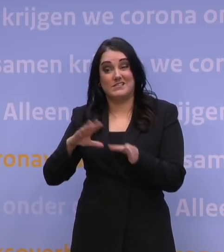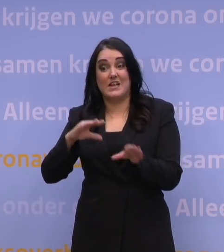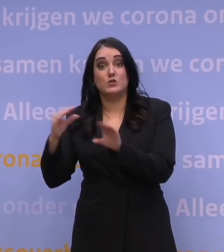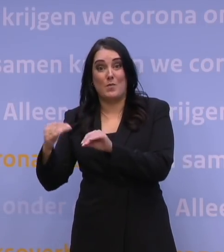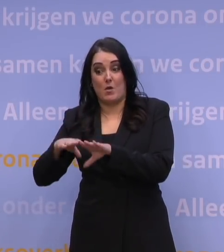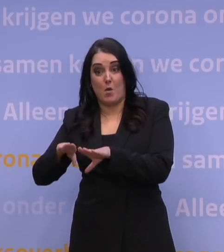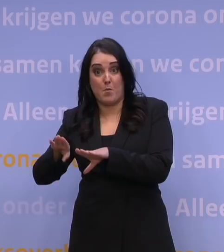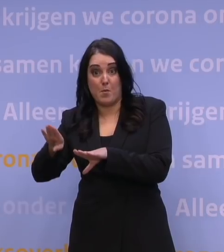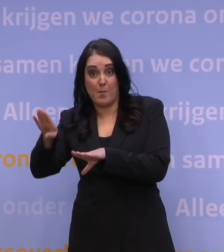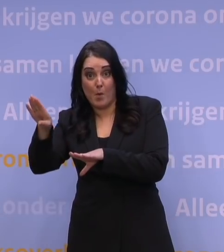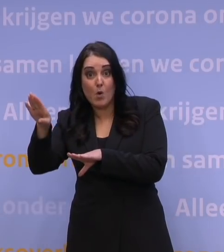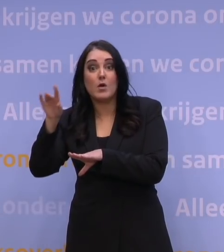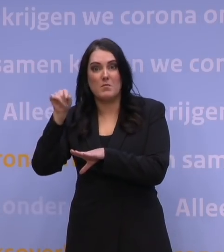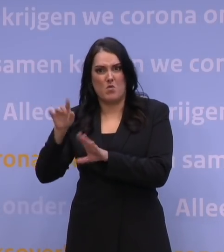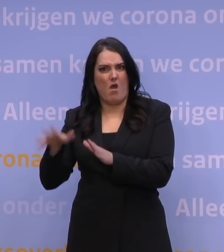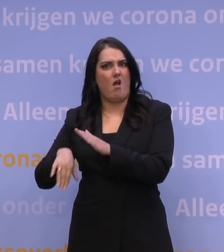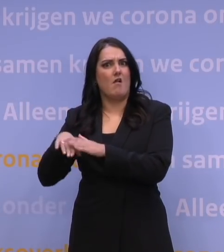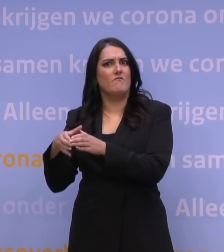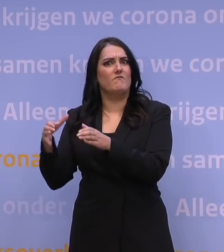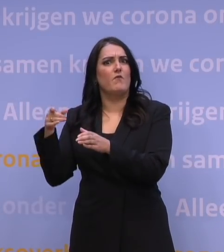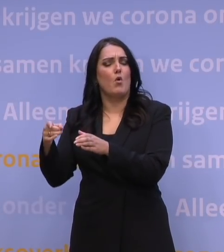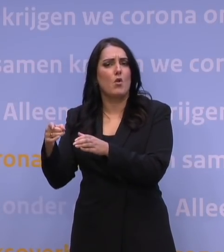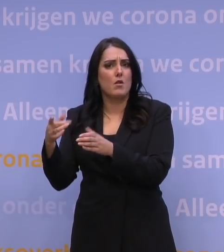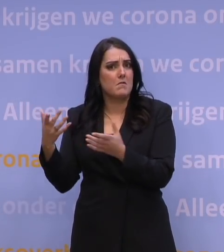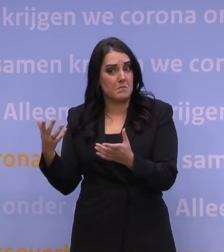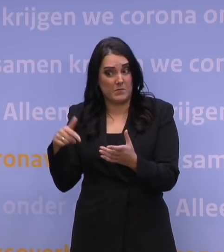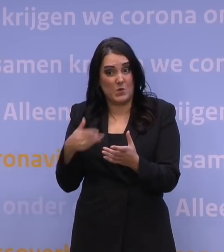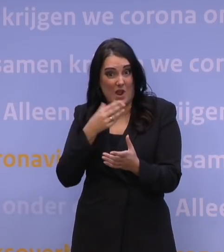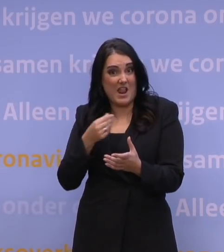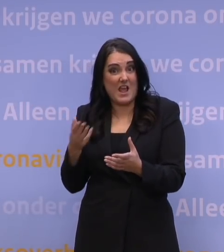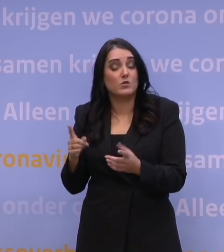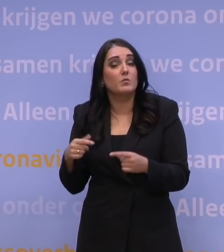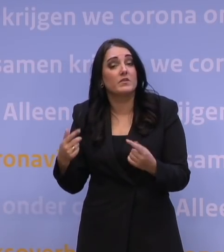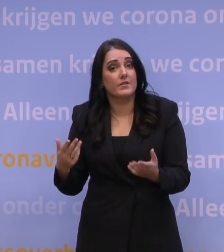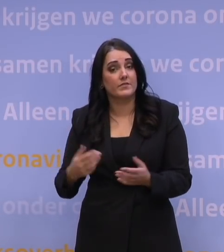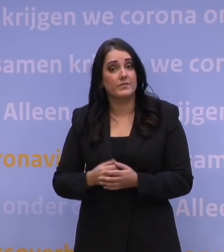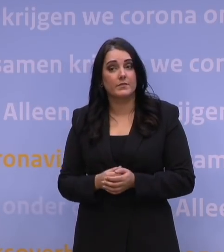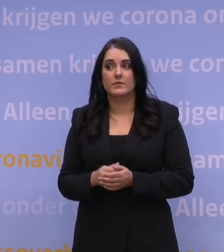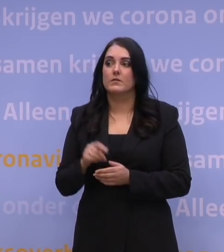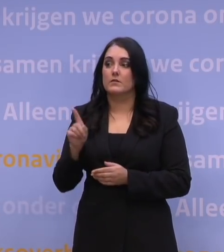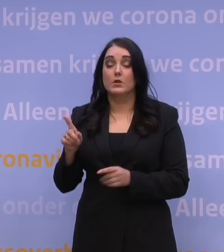terwijl de ziekenhuizen nu al zo vol liggen? En dat ziet er nu wel zo naar uit. Wat we te doen hebben nu,